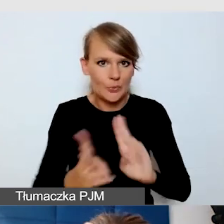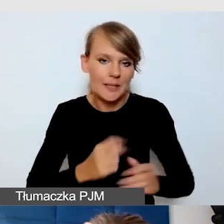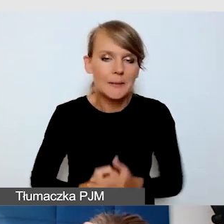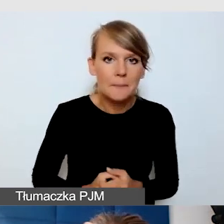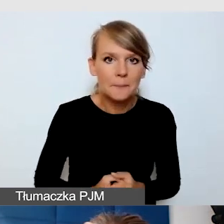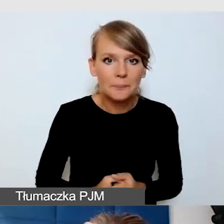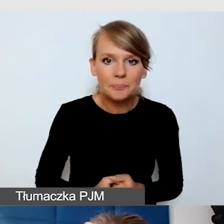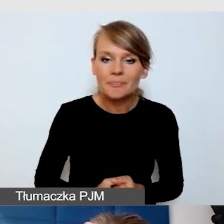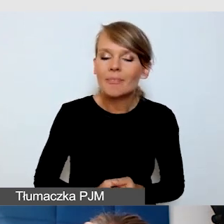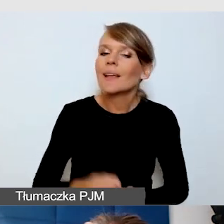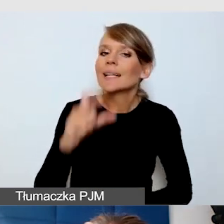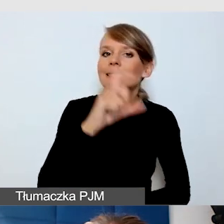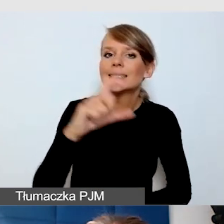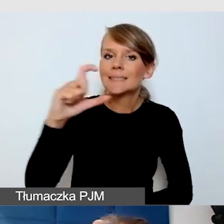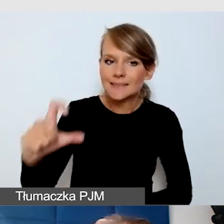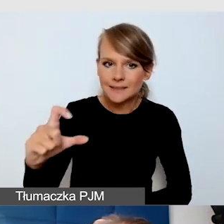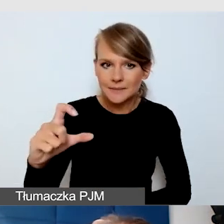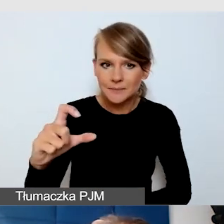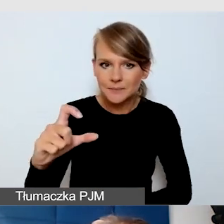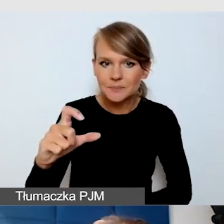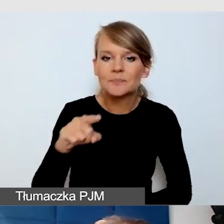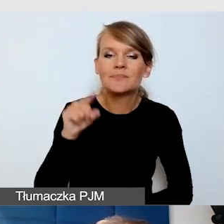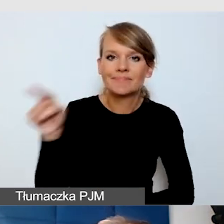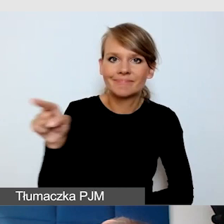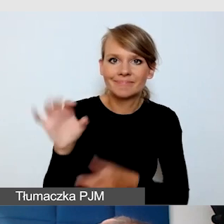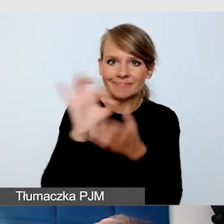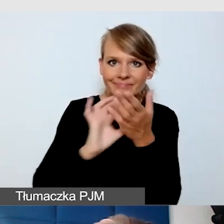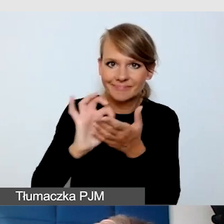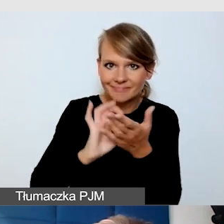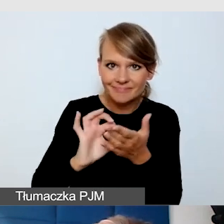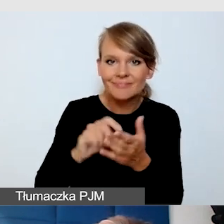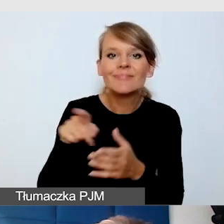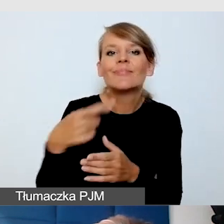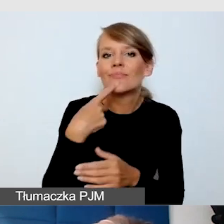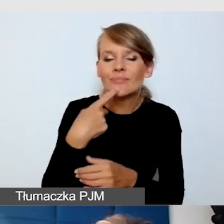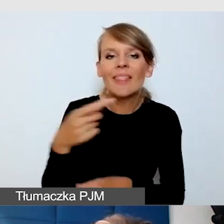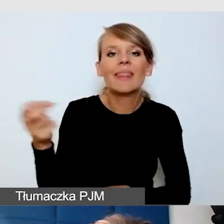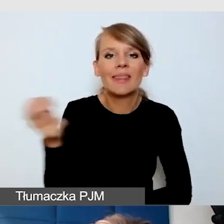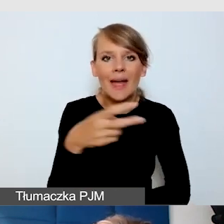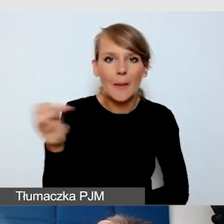to jest właśnie piktogram napisów rozszerzonych.